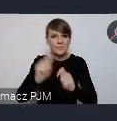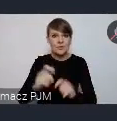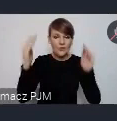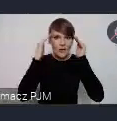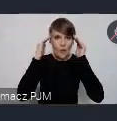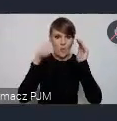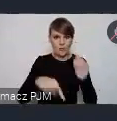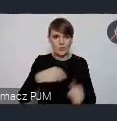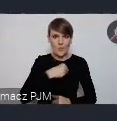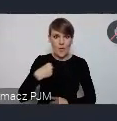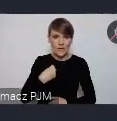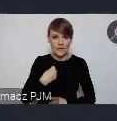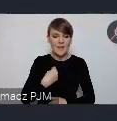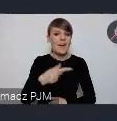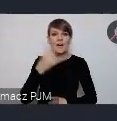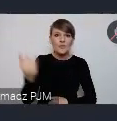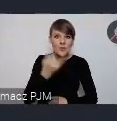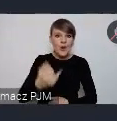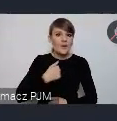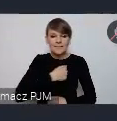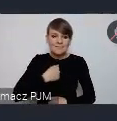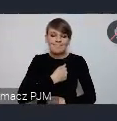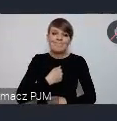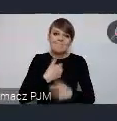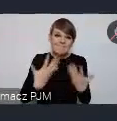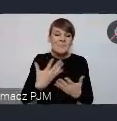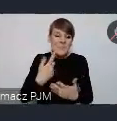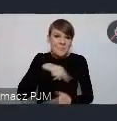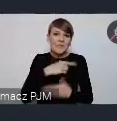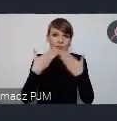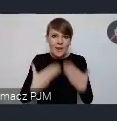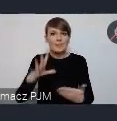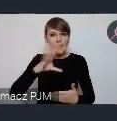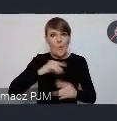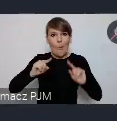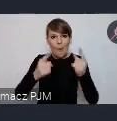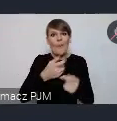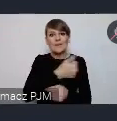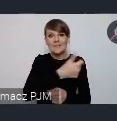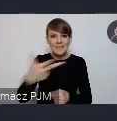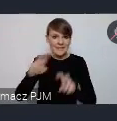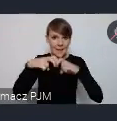Bo wciąż niestety..i tu dziękujemy bardzo za możliwość, za organizacje tego cyklu seminariów, bo mamy nadzieję, że właśnie w ten sposób,